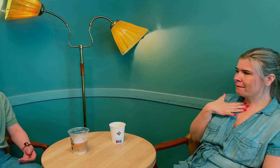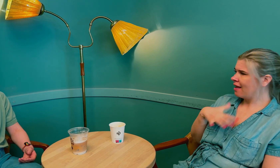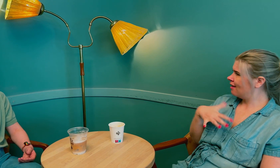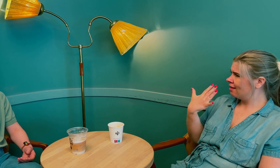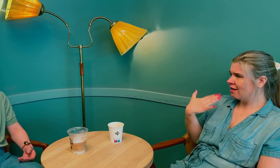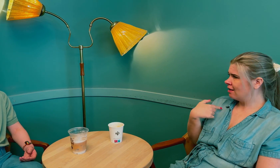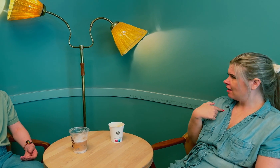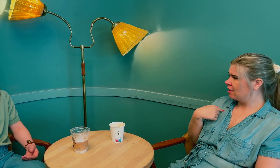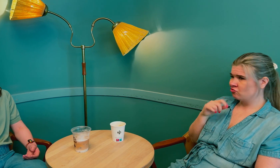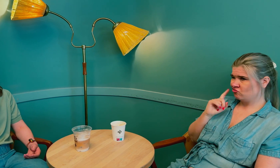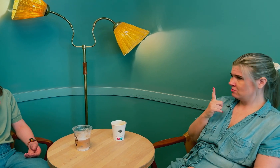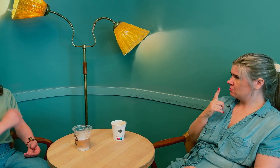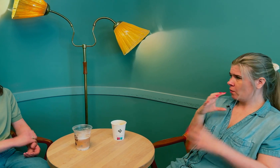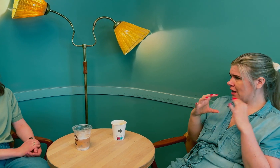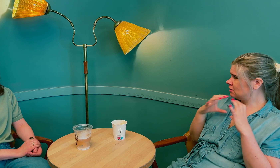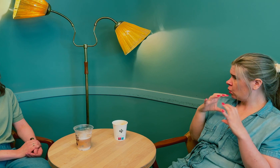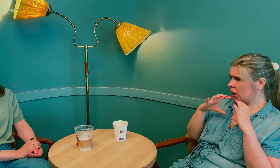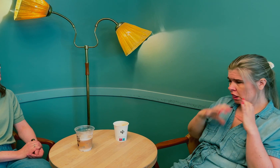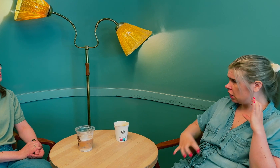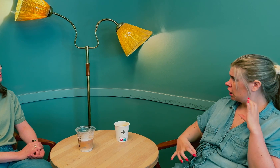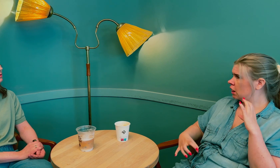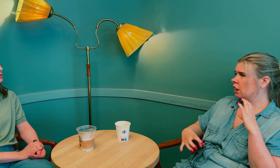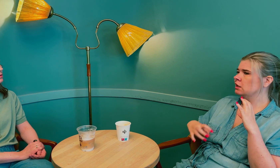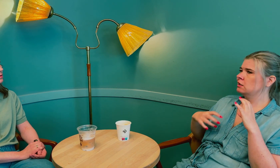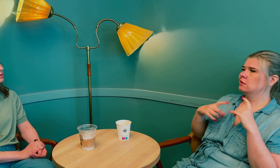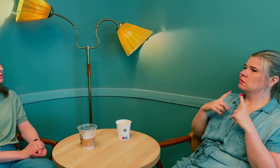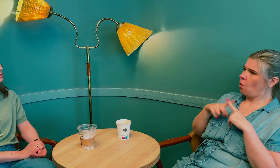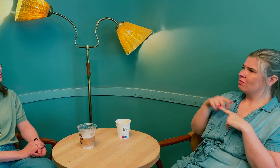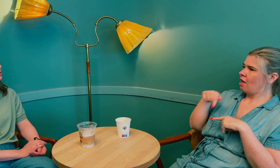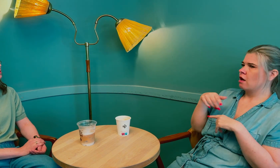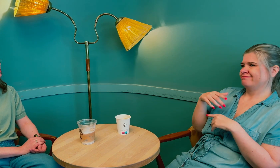Jeg følte at det ikke stemte på grunn av kommunikasjonssvikten.